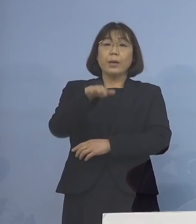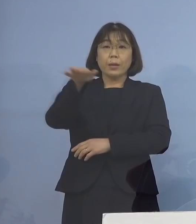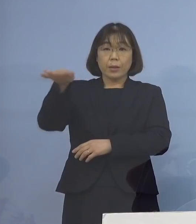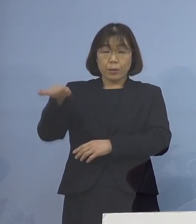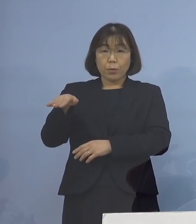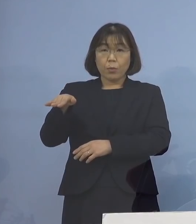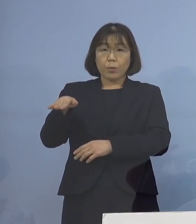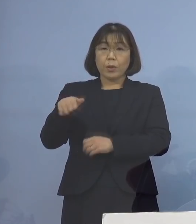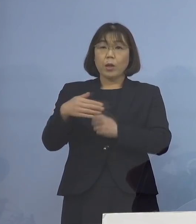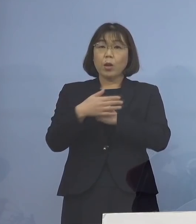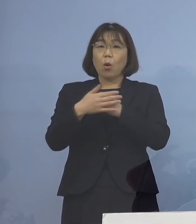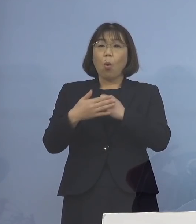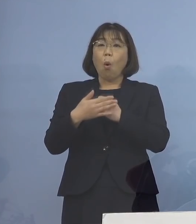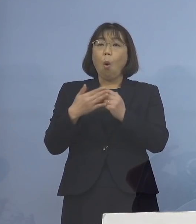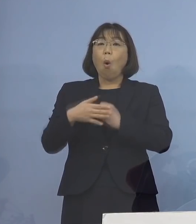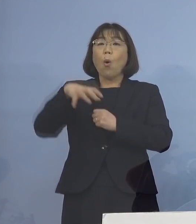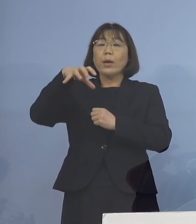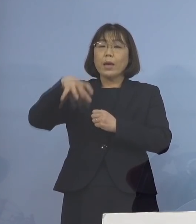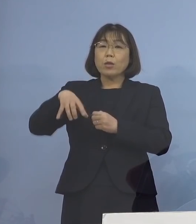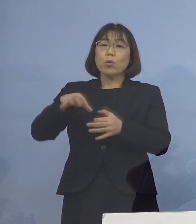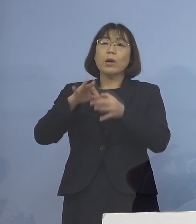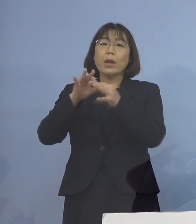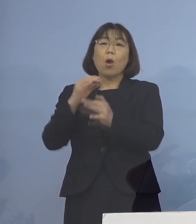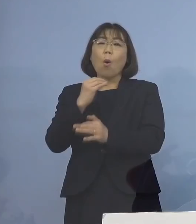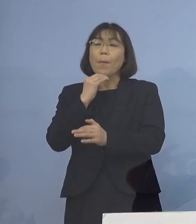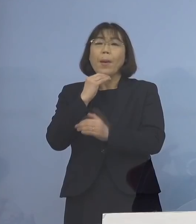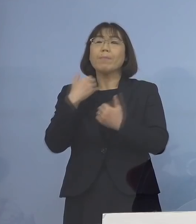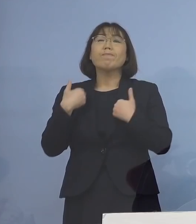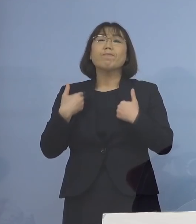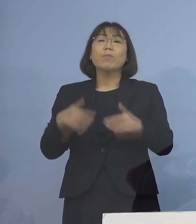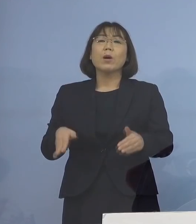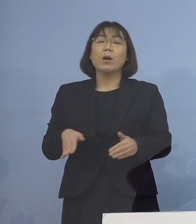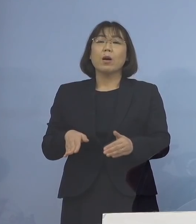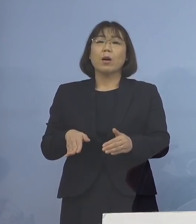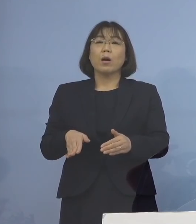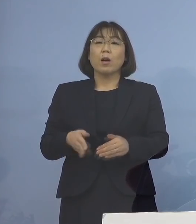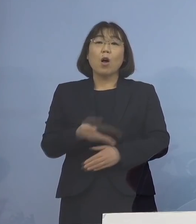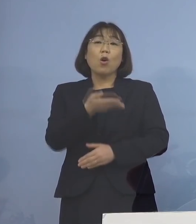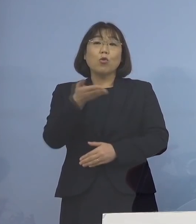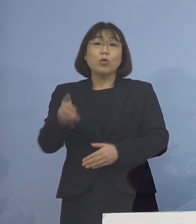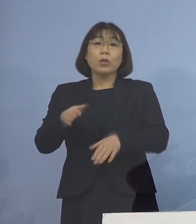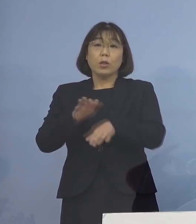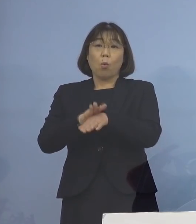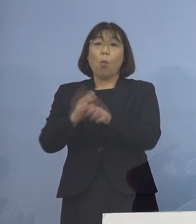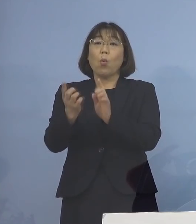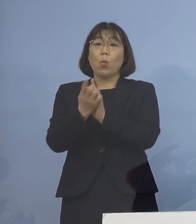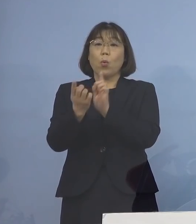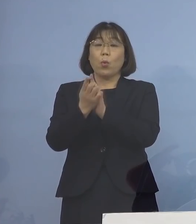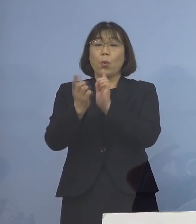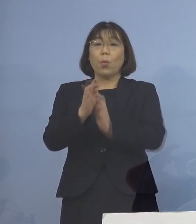保健所からの連絡を待つことなく 次のような形でご対応いただけるように